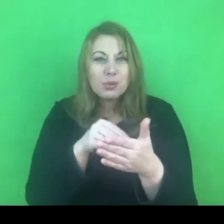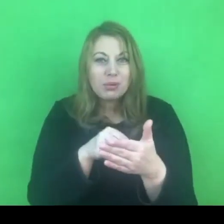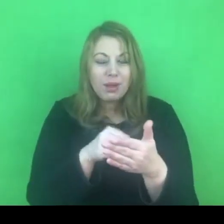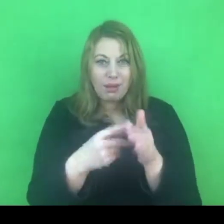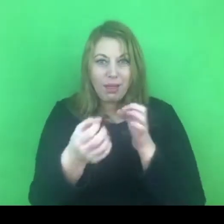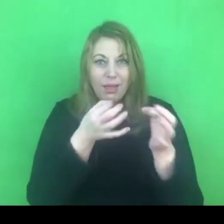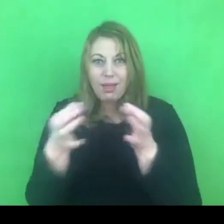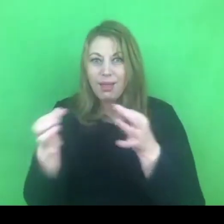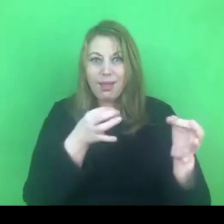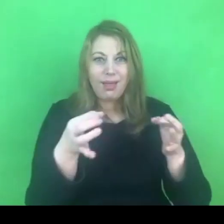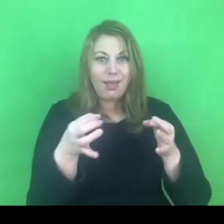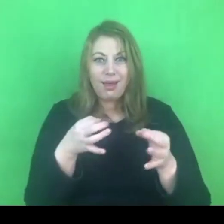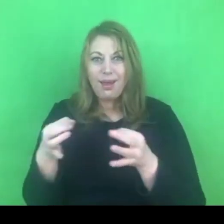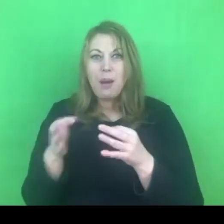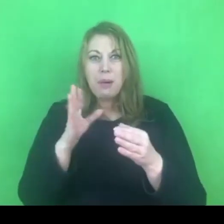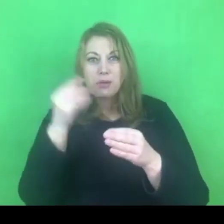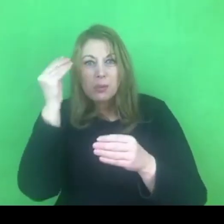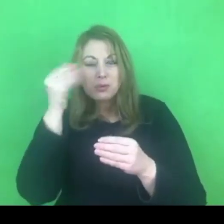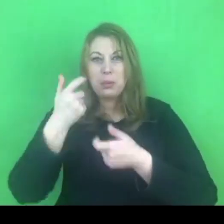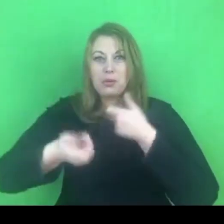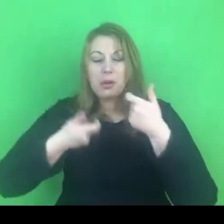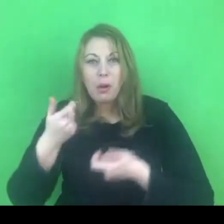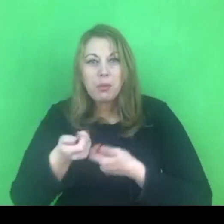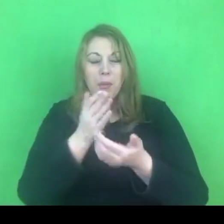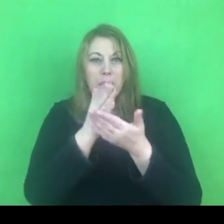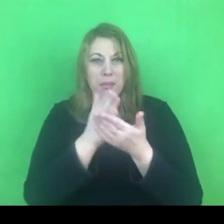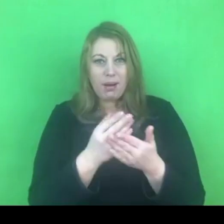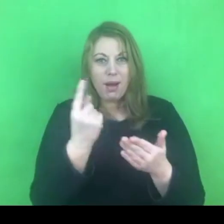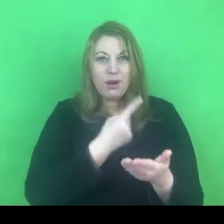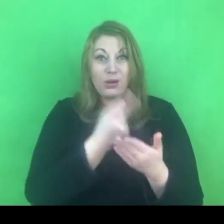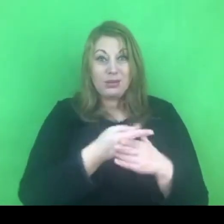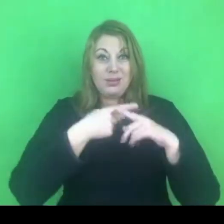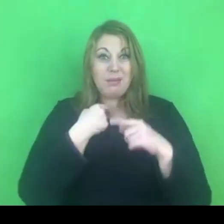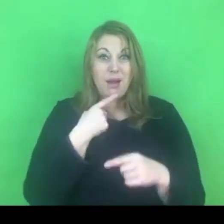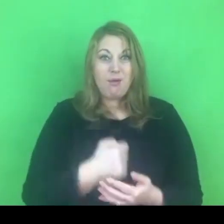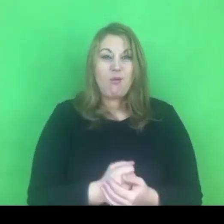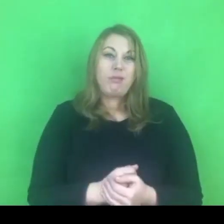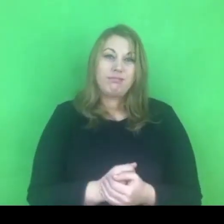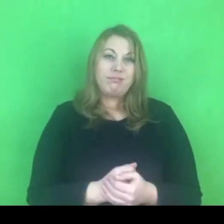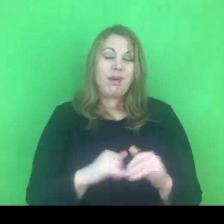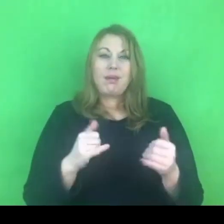Prawdopodobnie zajęłaby jakiś odcinek czasu na realizację działań.